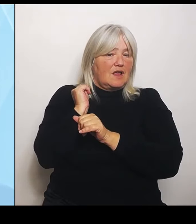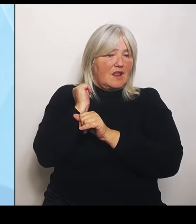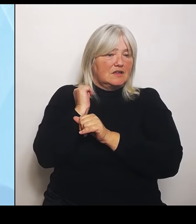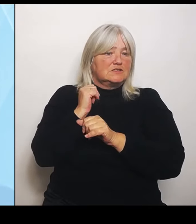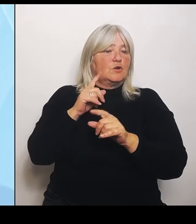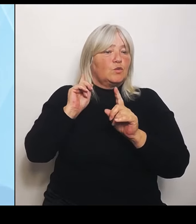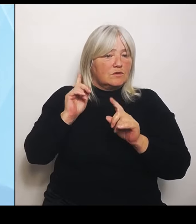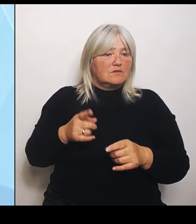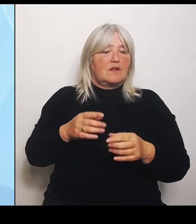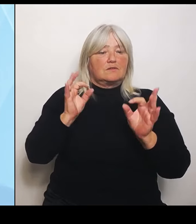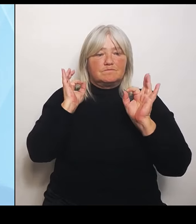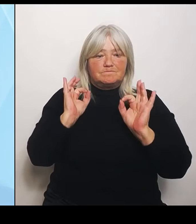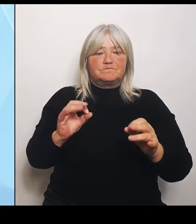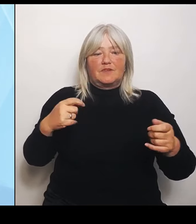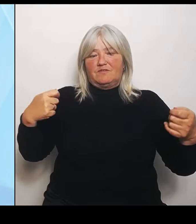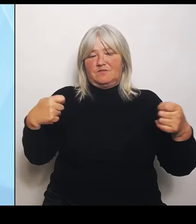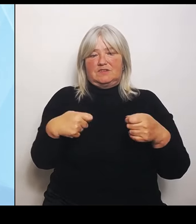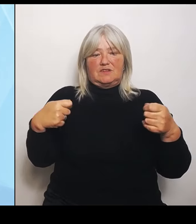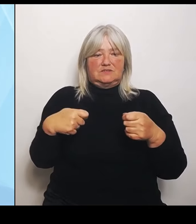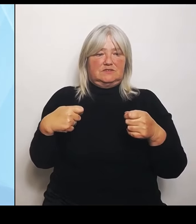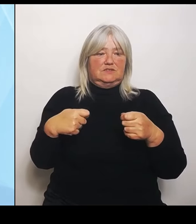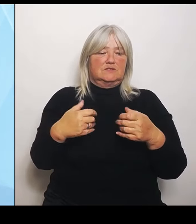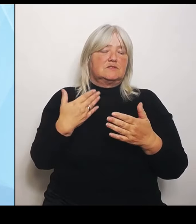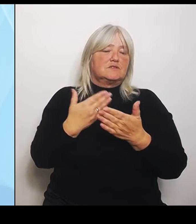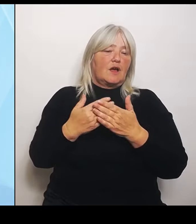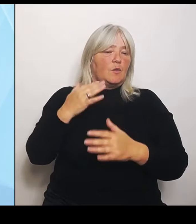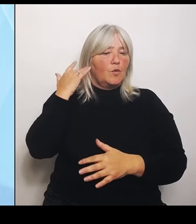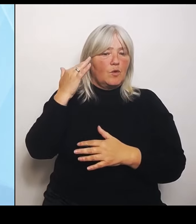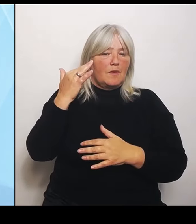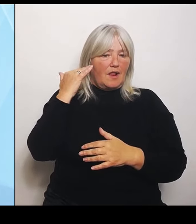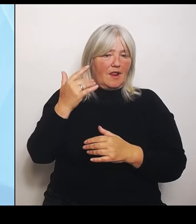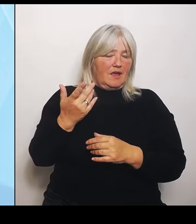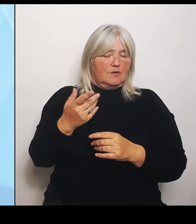die sind auch richtig. Trotzdem muss man natürlich schauen, dass uns nicht eine Versorgung wegbricht.